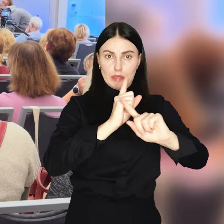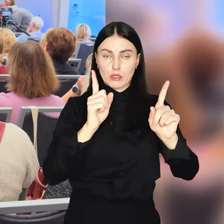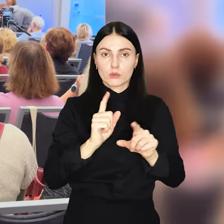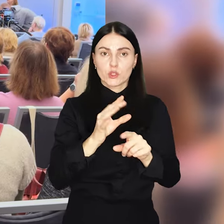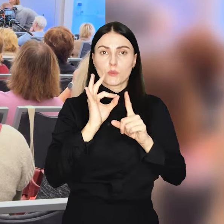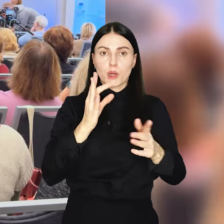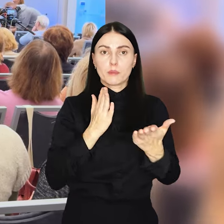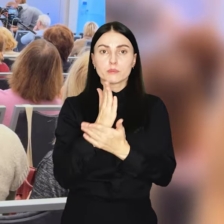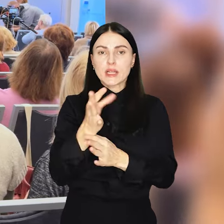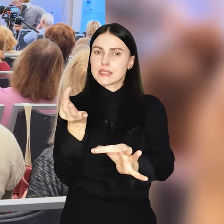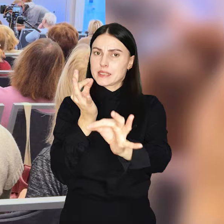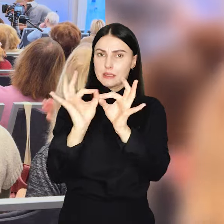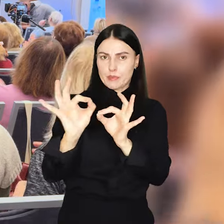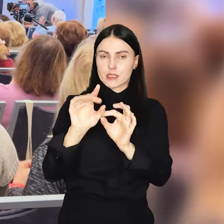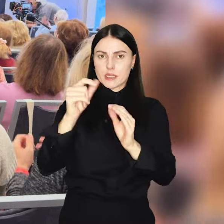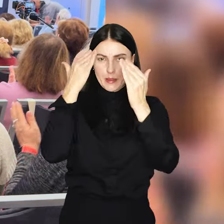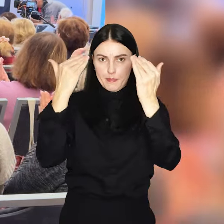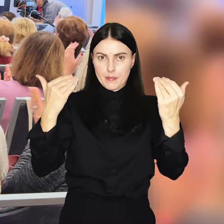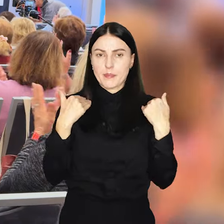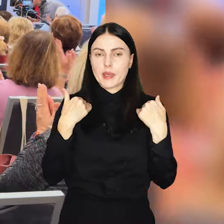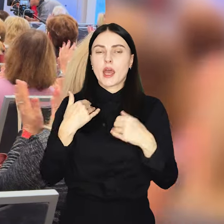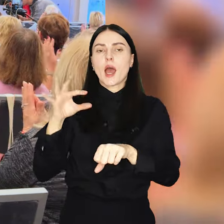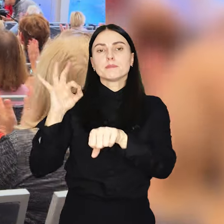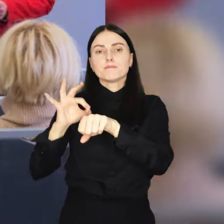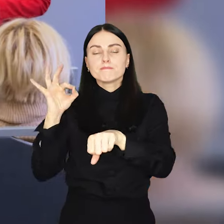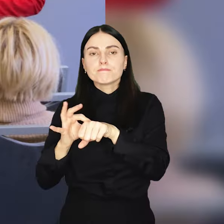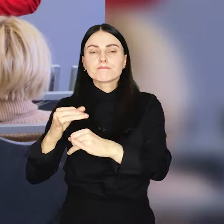nauczycieli prowadzone przez społeczeństwo specjalistów z Kliniki Pediatrii i